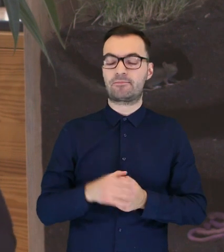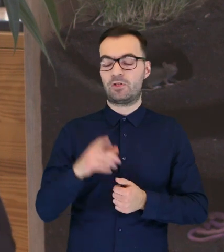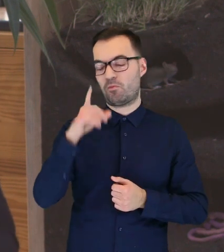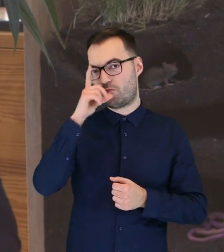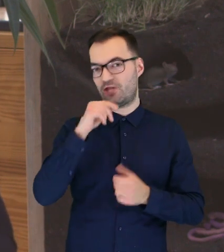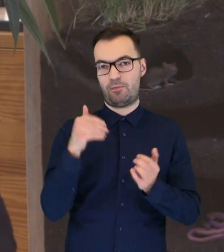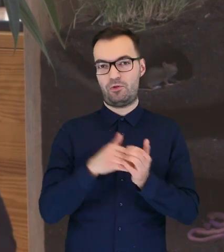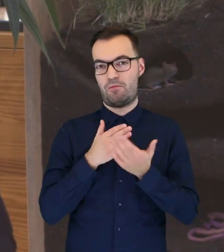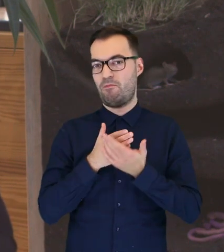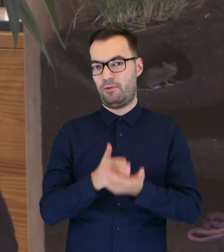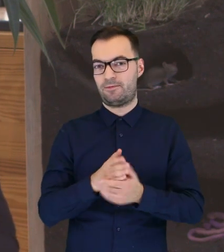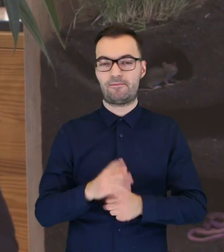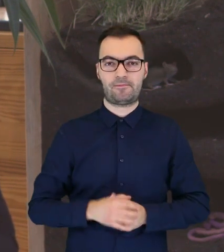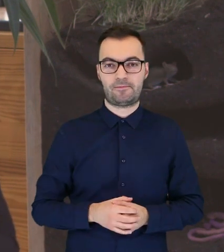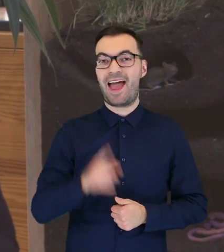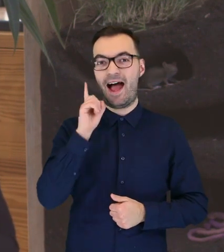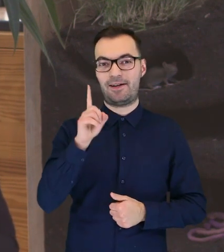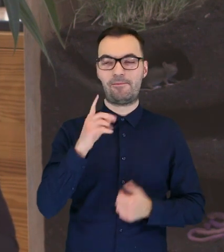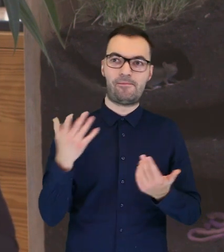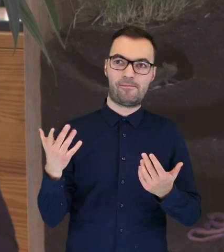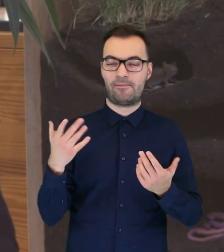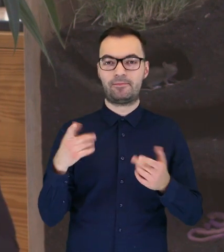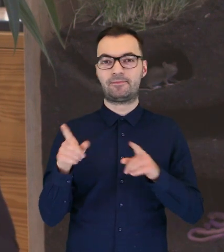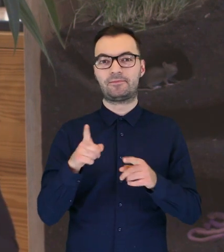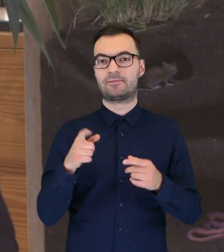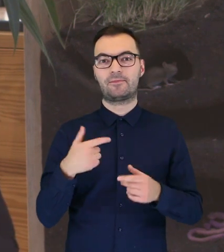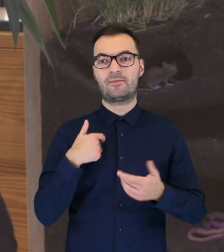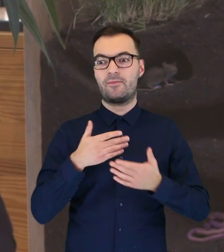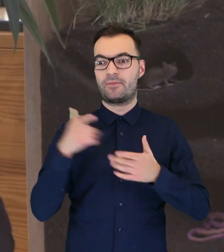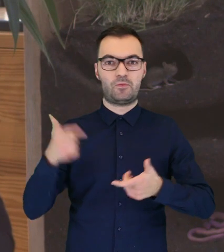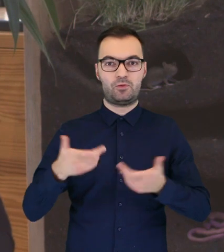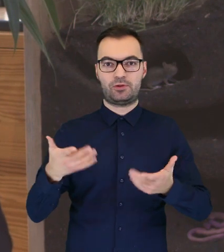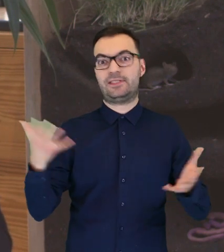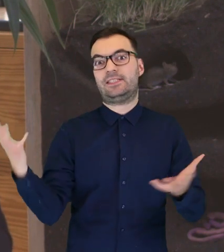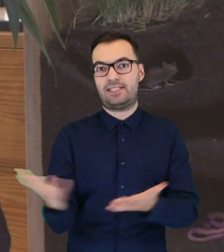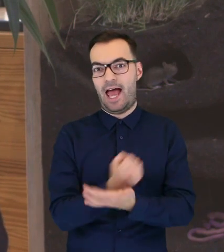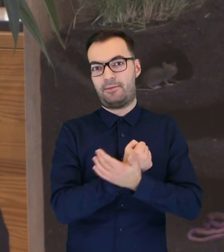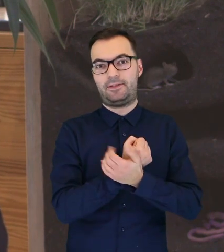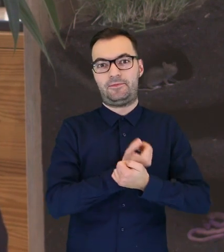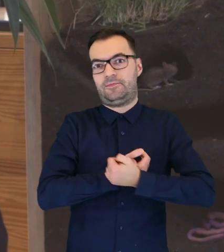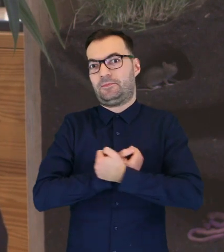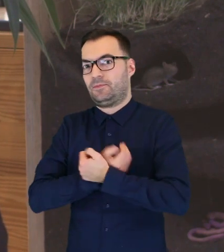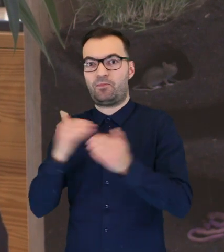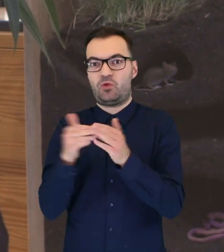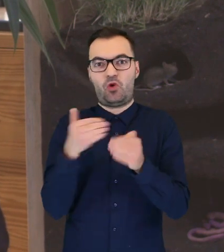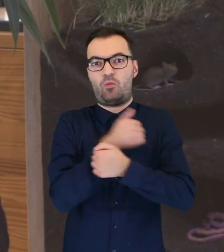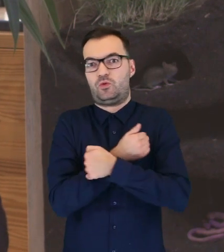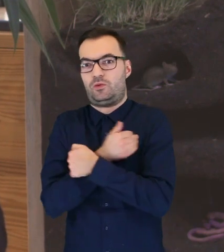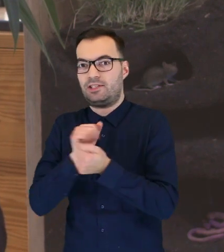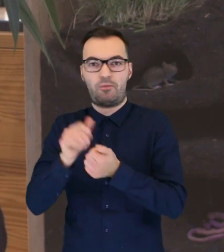mogą wymagać naszej pomocy. Przy czym to nie jest pomoc na zasadzie takiej, że musimy je zabrać gdzieś do domu,